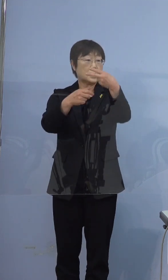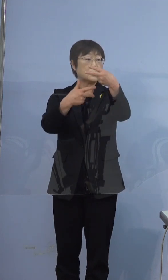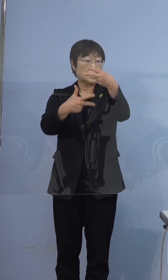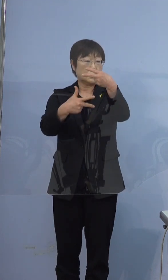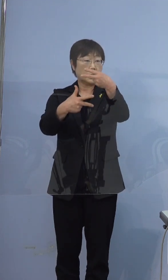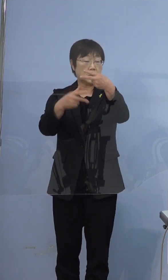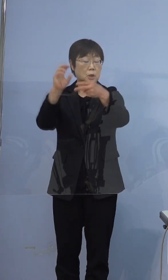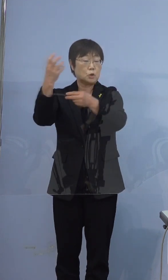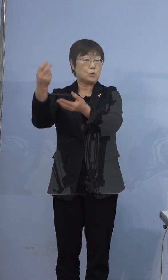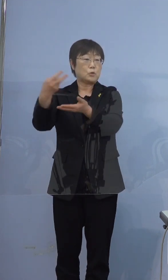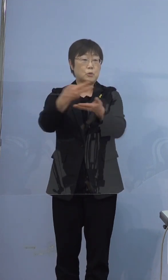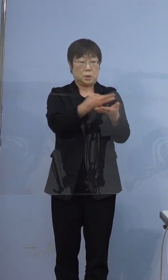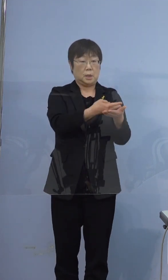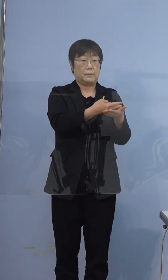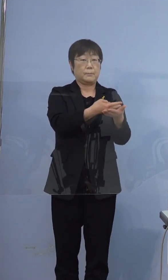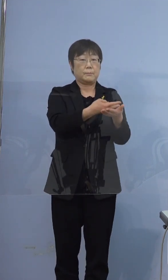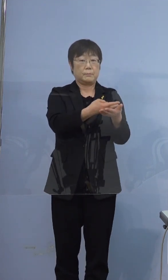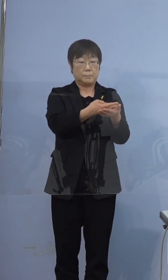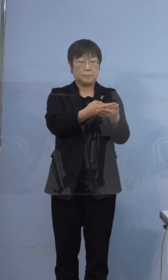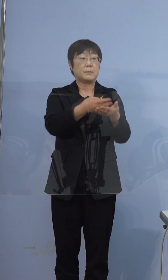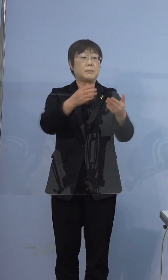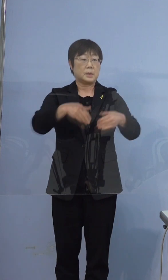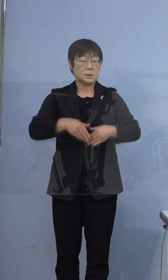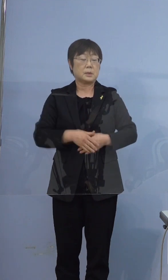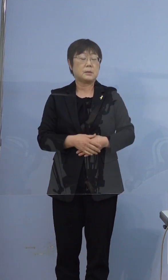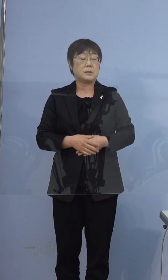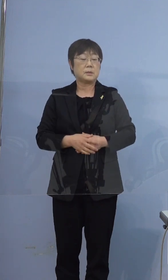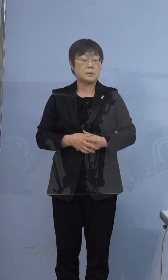そのまま救急車で来た